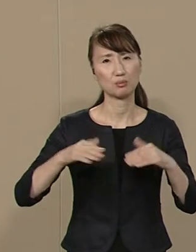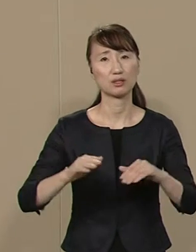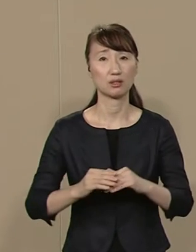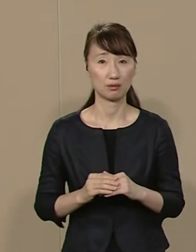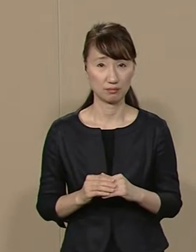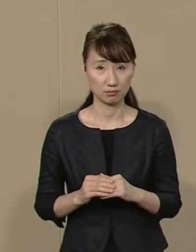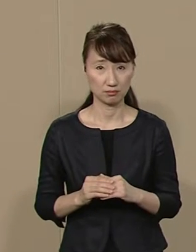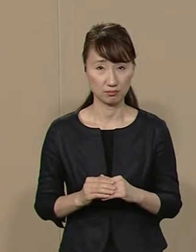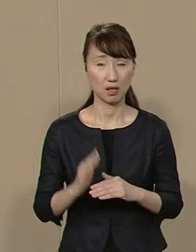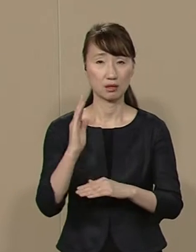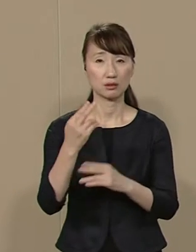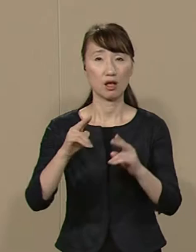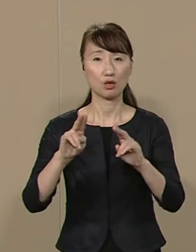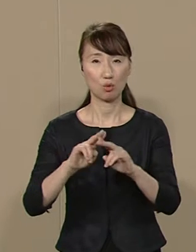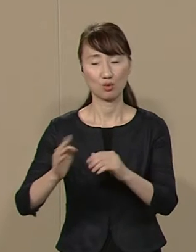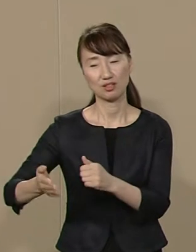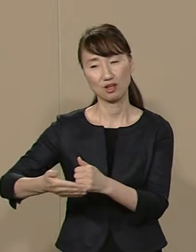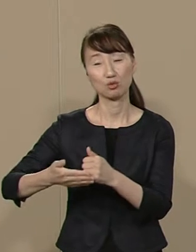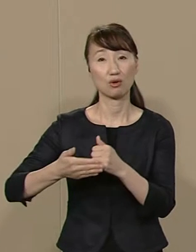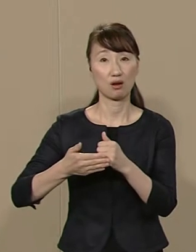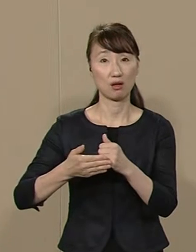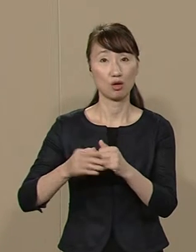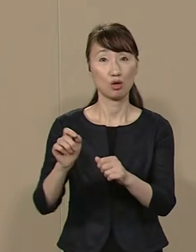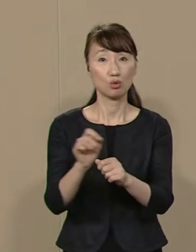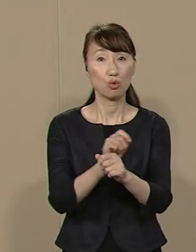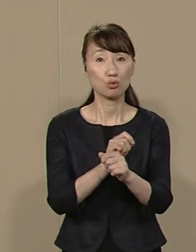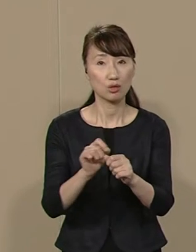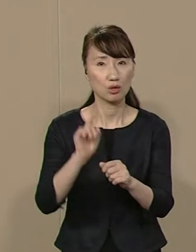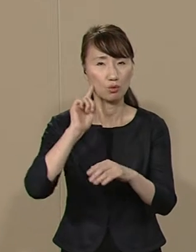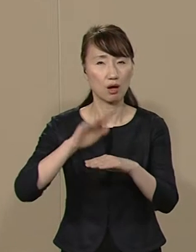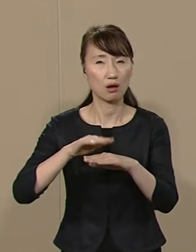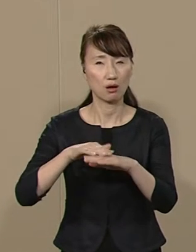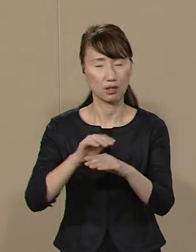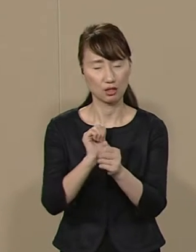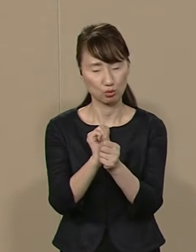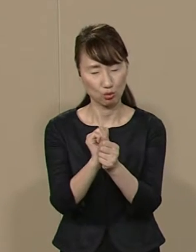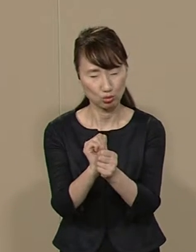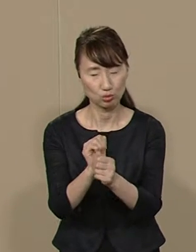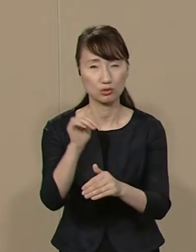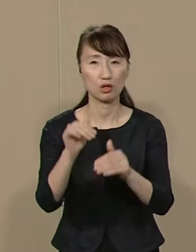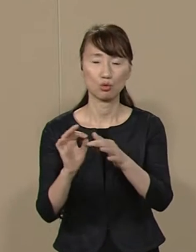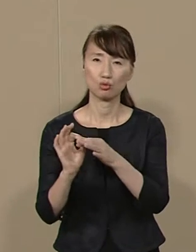政党に担がれ 特定のイデオロギーに 依存する選挙を続けていては